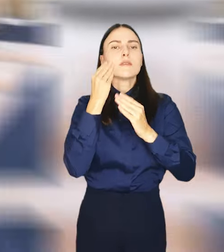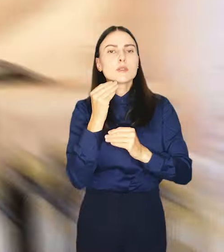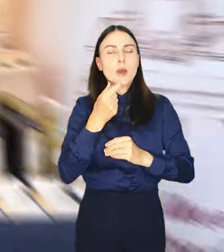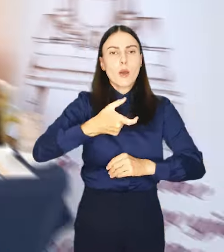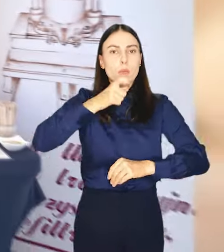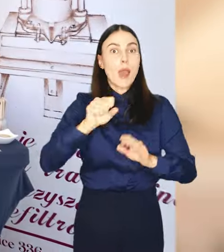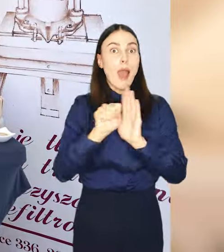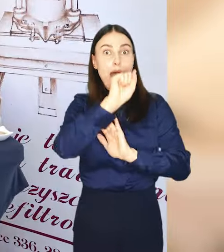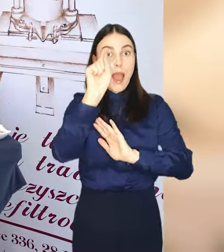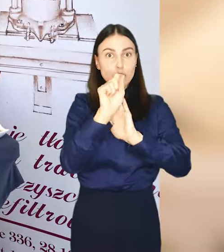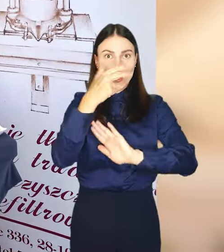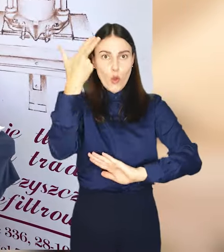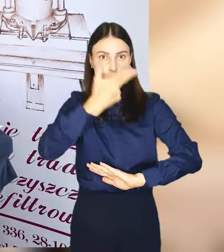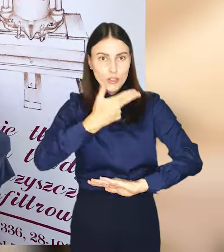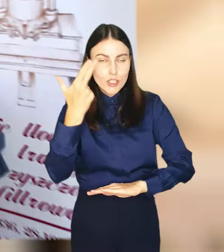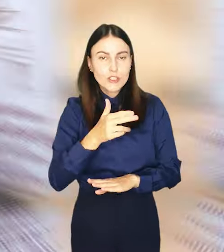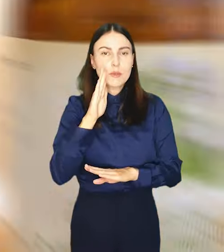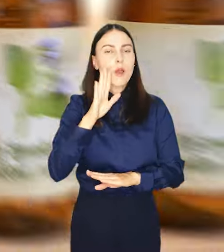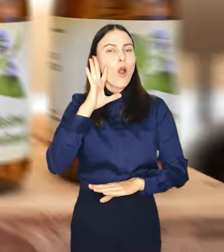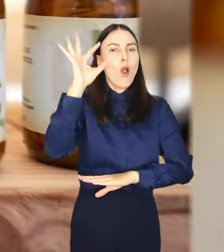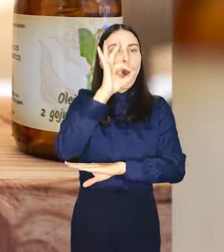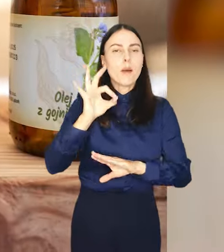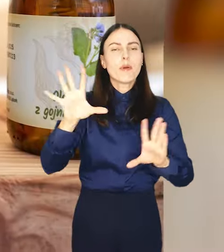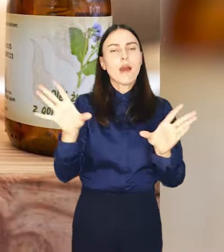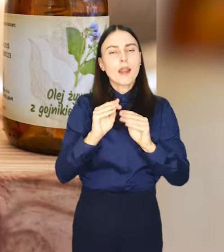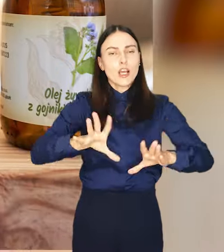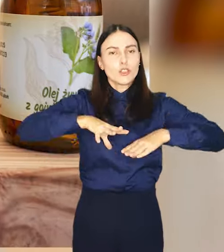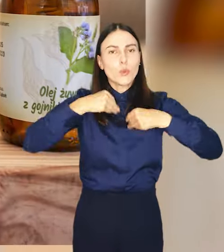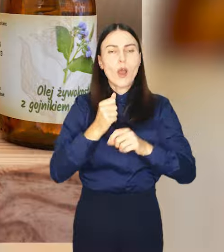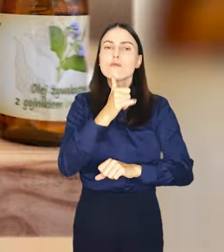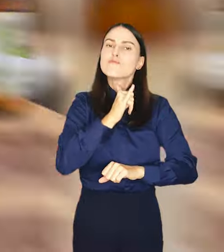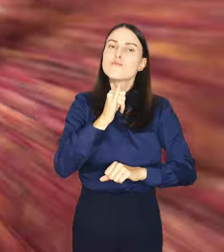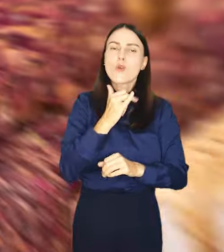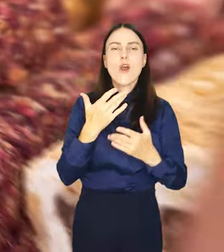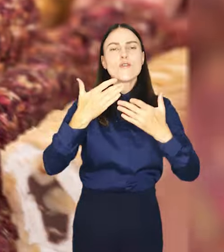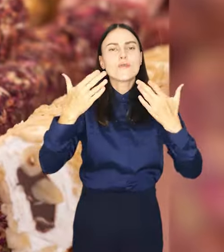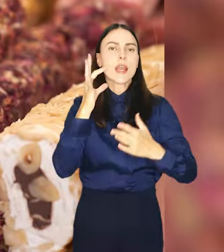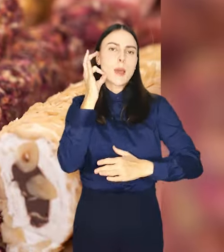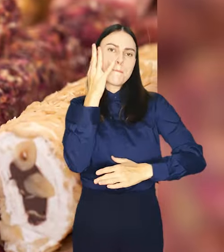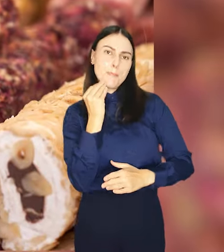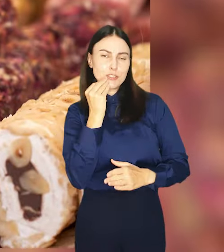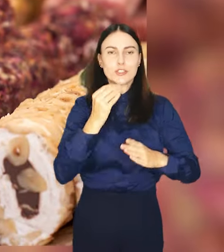Aż do niedzieli będzie okazja by wspólnie fetować i spróbować wielu pyszności.